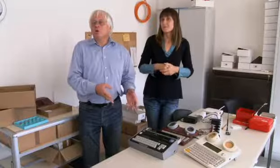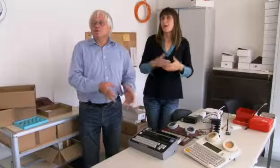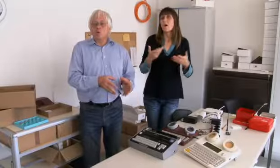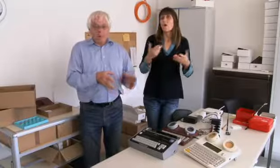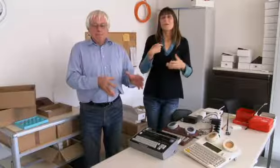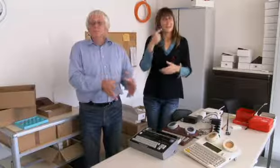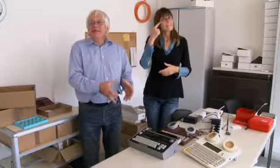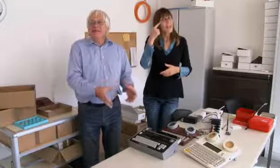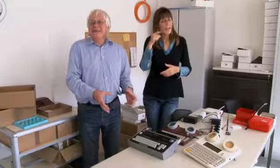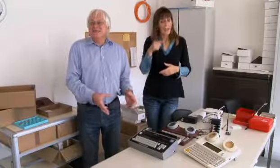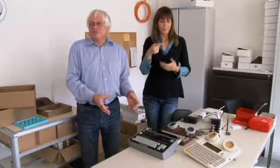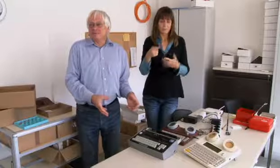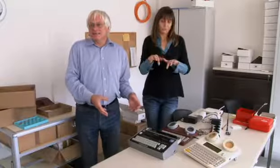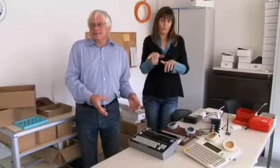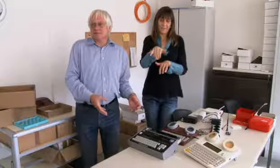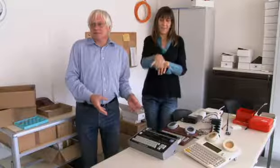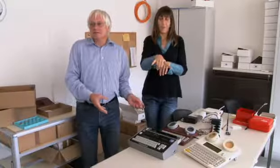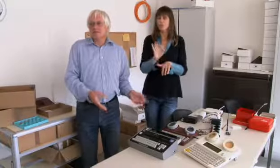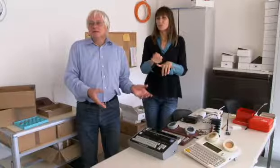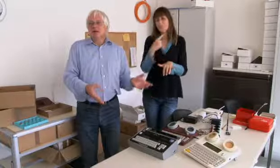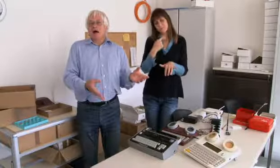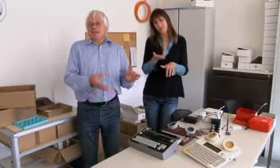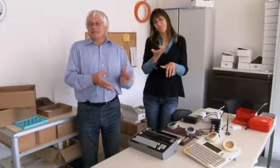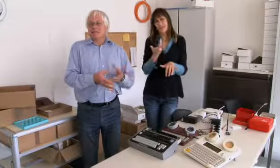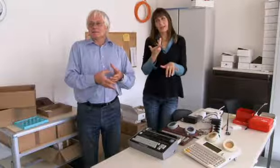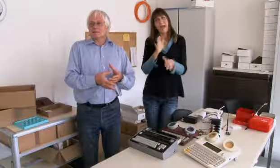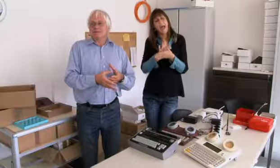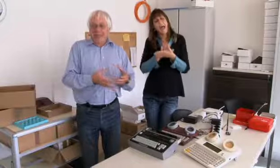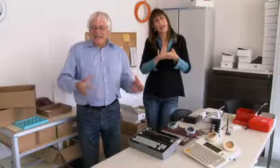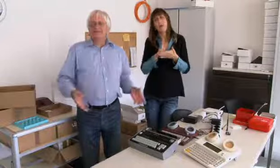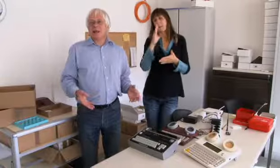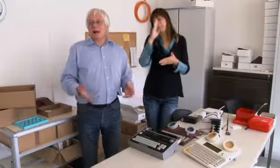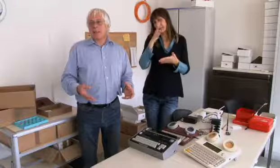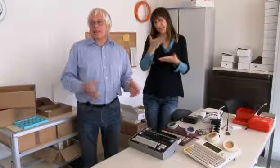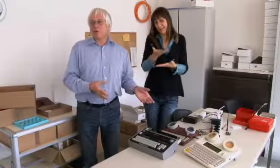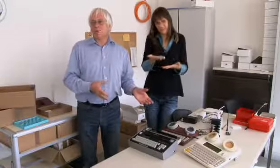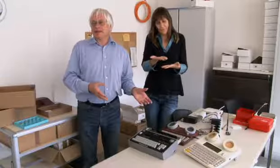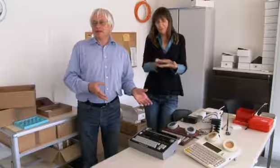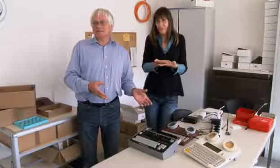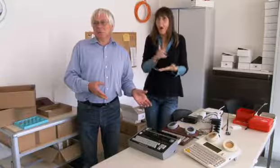Ich glaube auch, dass es mit dem Schreibtelefon, so primitiv es auch ist, zum ersten Mal eine Kommunikation